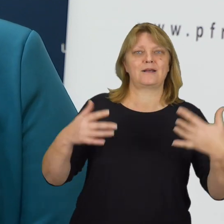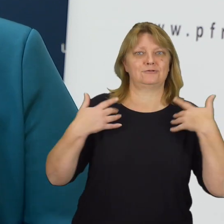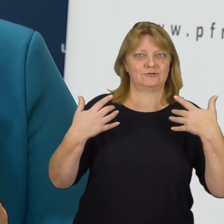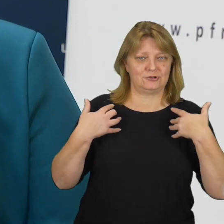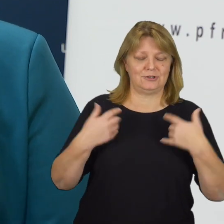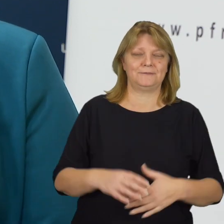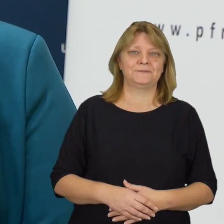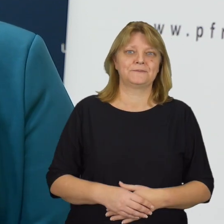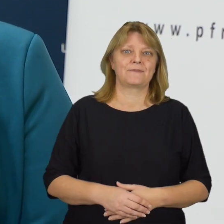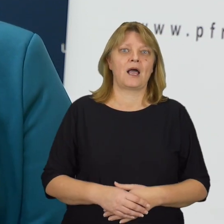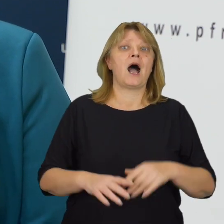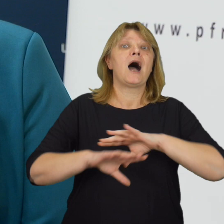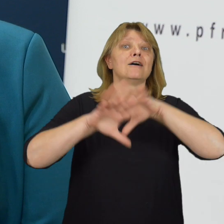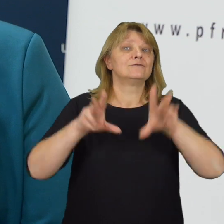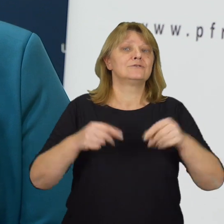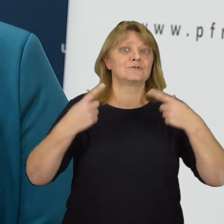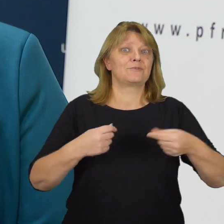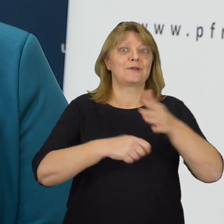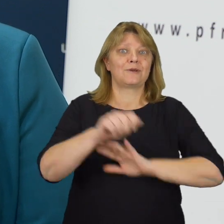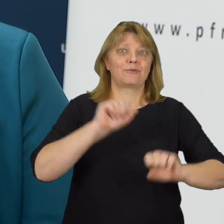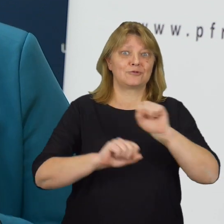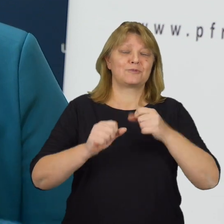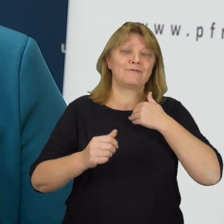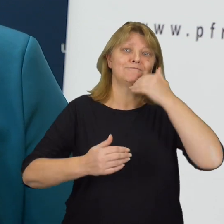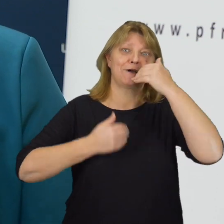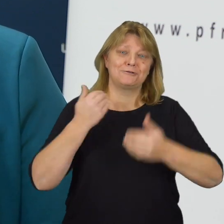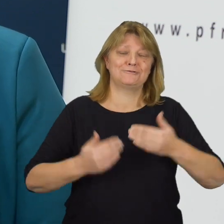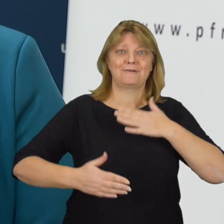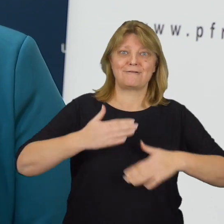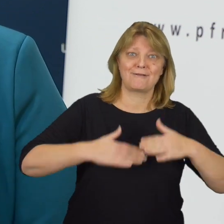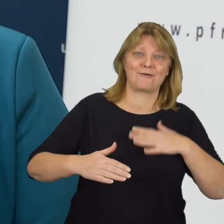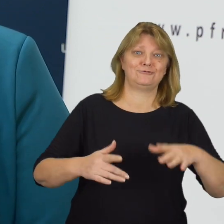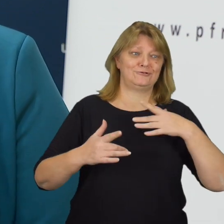Wszystkim osobom z niepełnosprawnością chciałam życzyć tej radości życia, którą mają na co dzień.